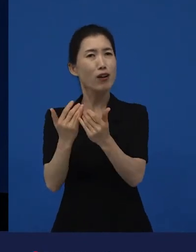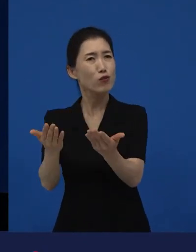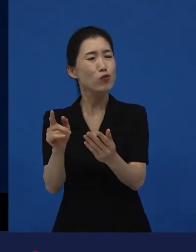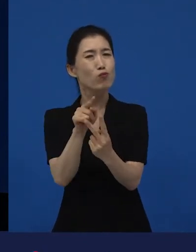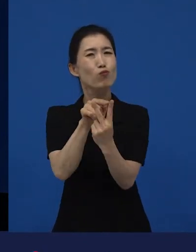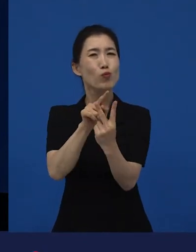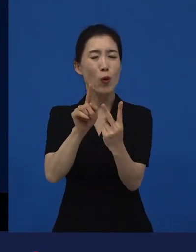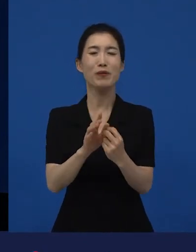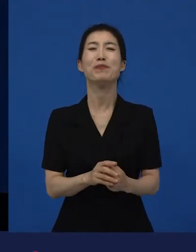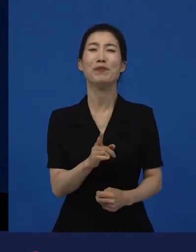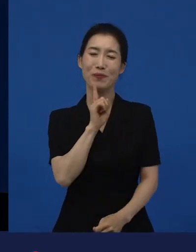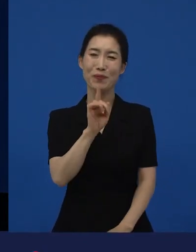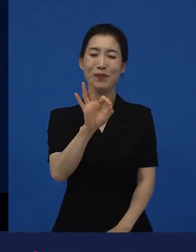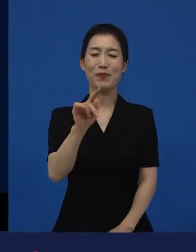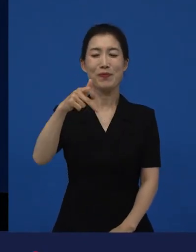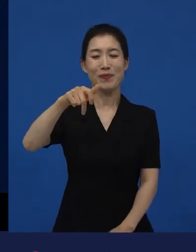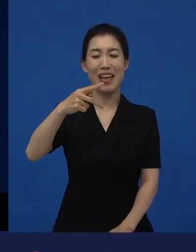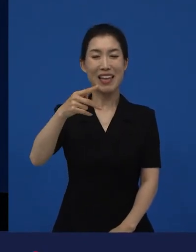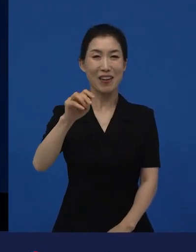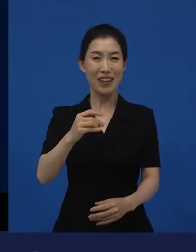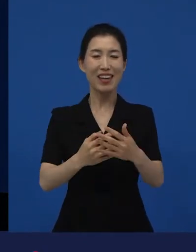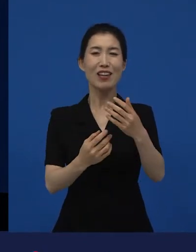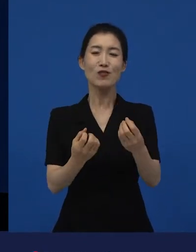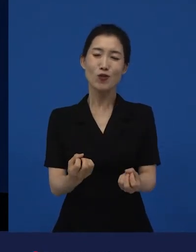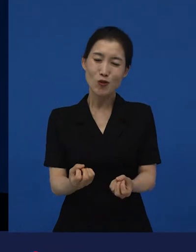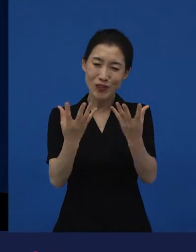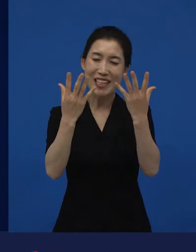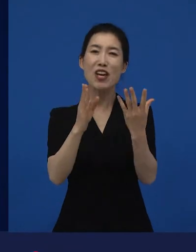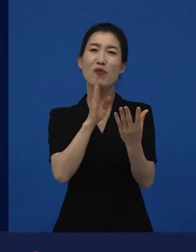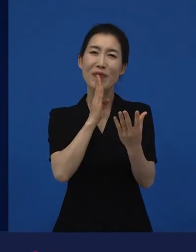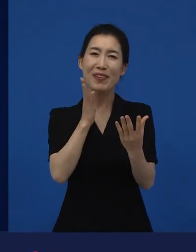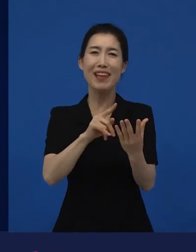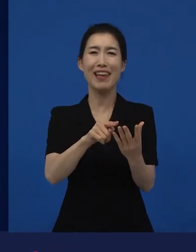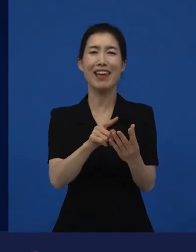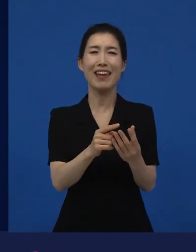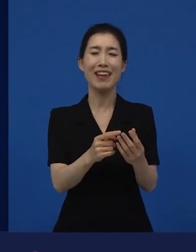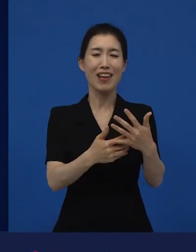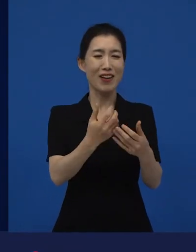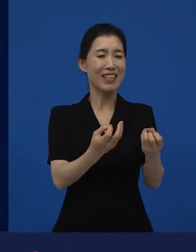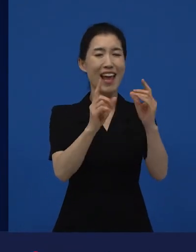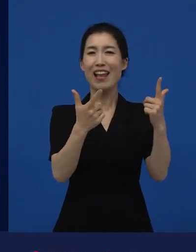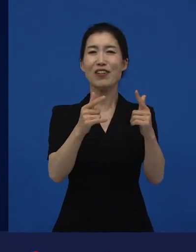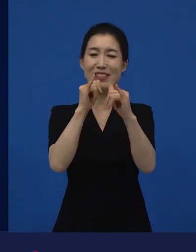아카데미는 축제이긴 하나 그곳은 이제 상을 받는 곳이고요.